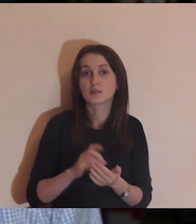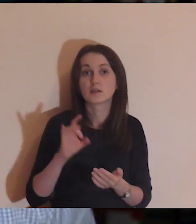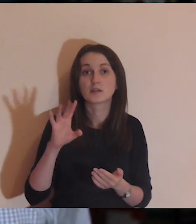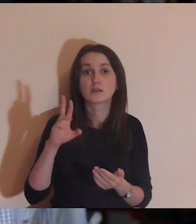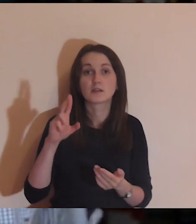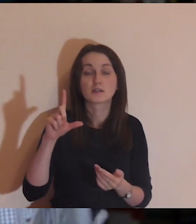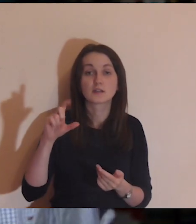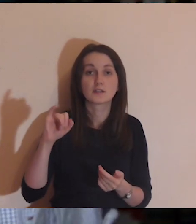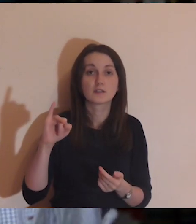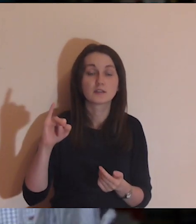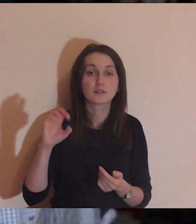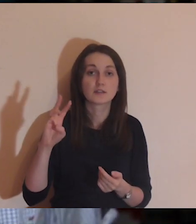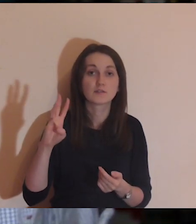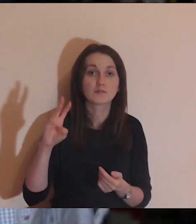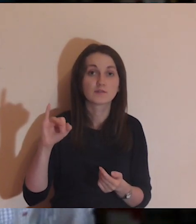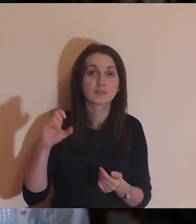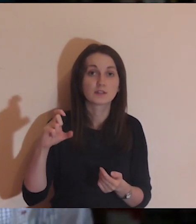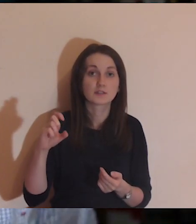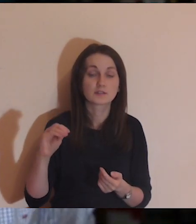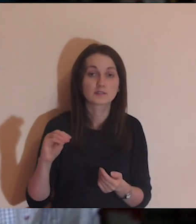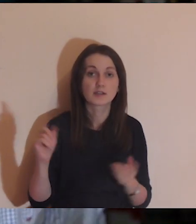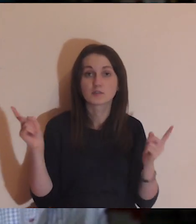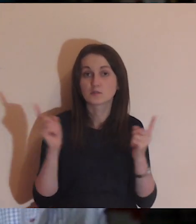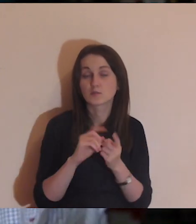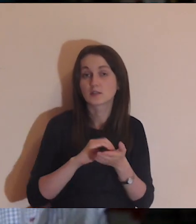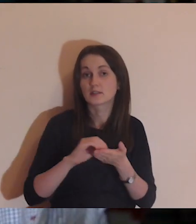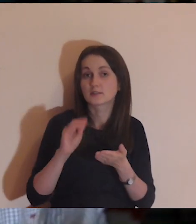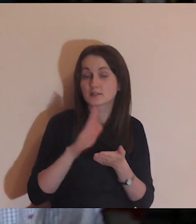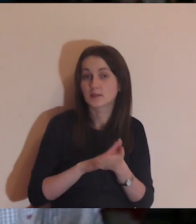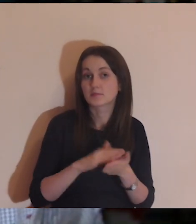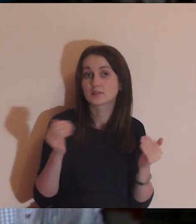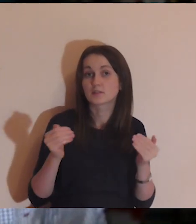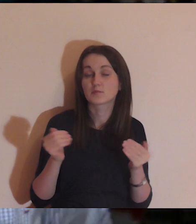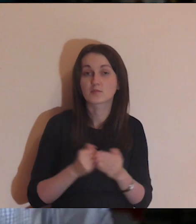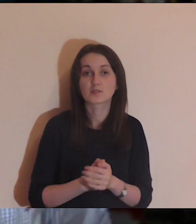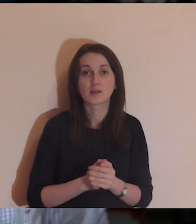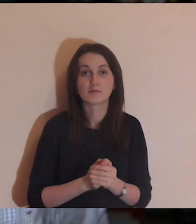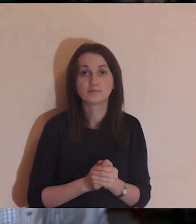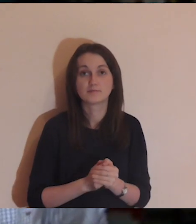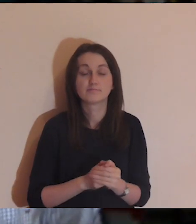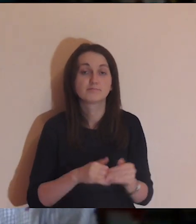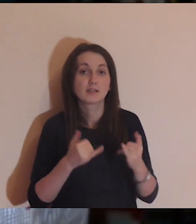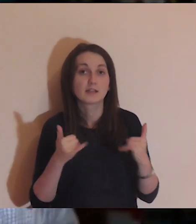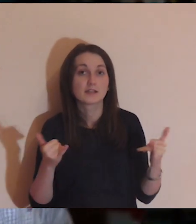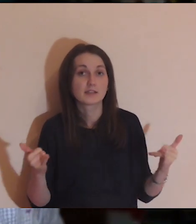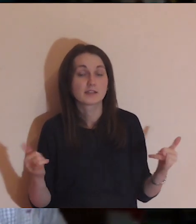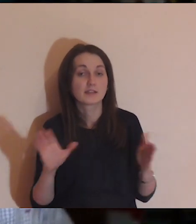O spotkaniu w Gliwicach jest już informacja na naszym Facebooku, jest wydarzenie i już możecie zapisywać się na to spotkanie.